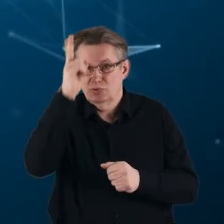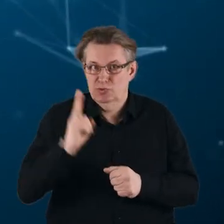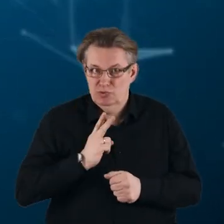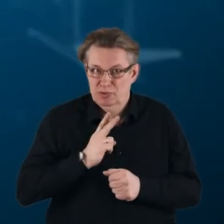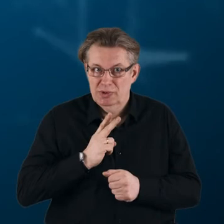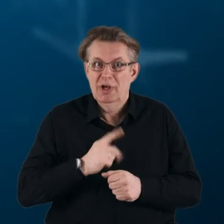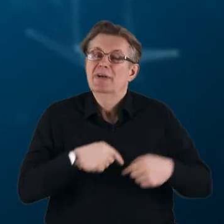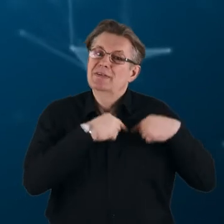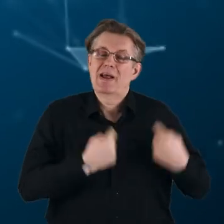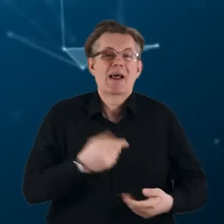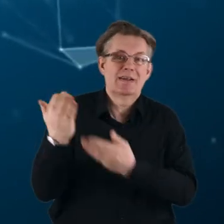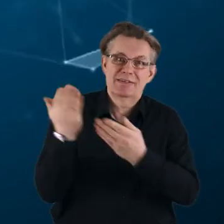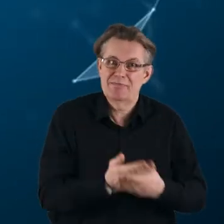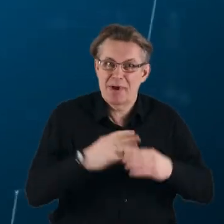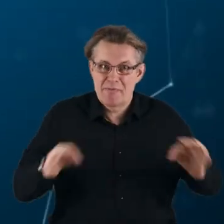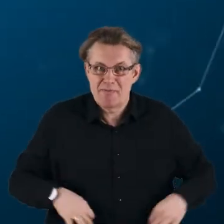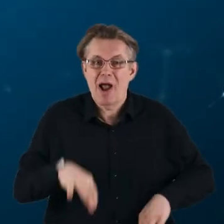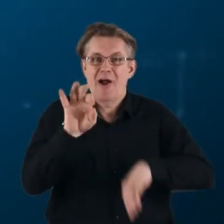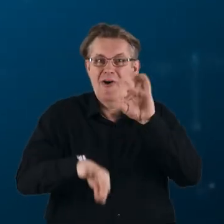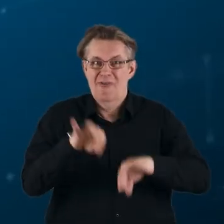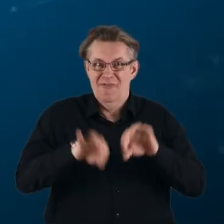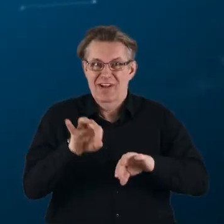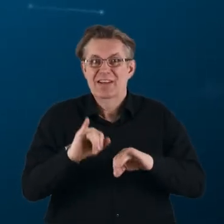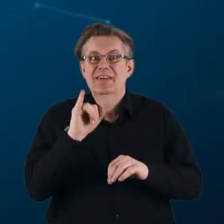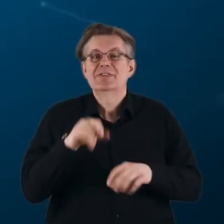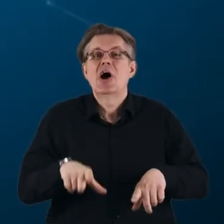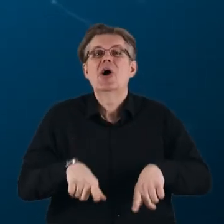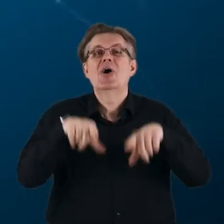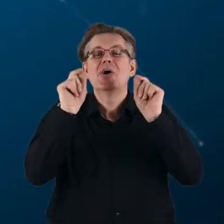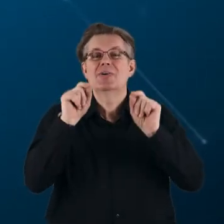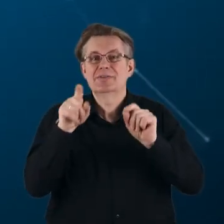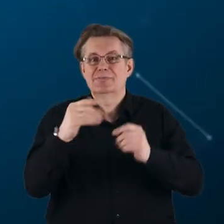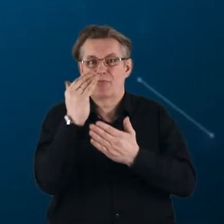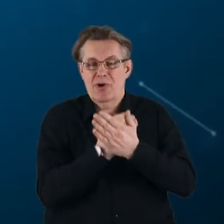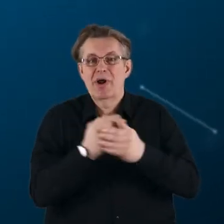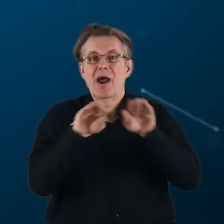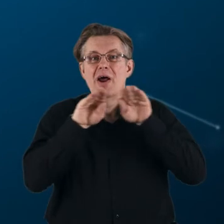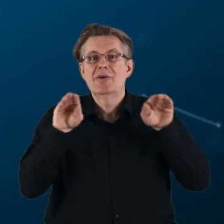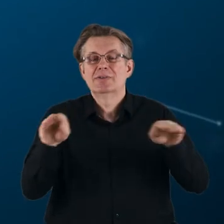Serdecznie zapraszam Państwa na konferencję inaugurującą program Horyzont Europa w Polsce,